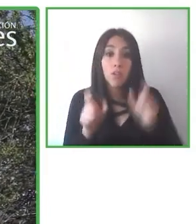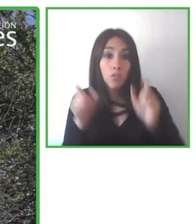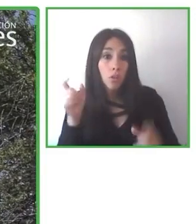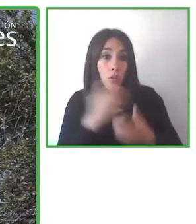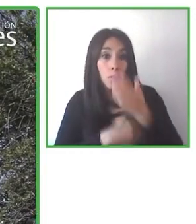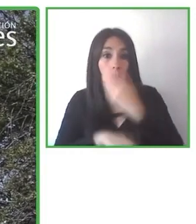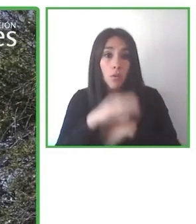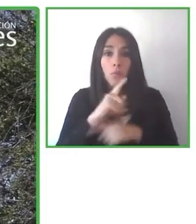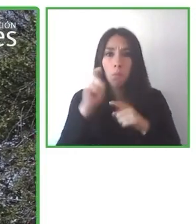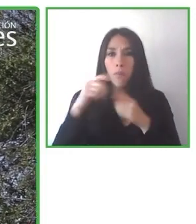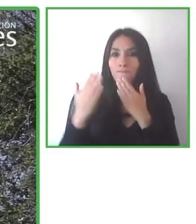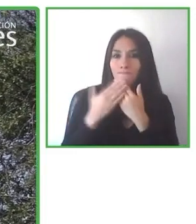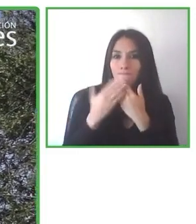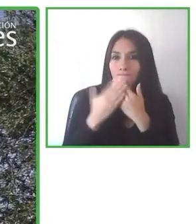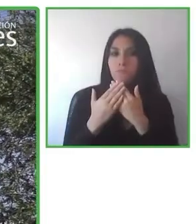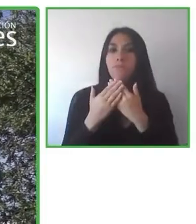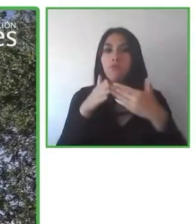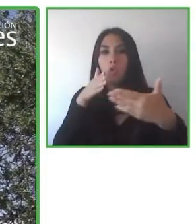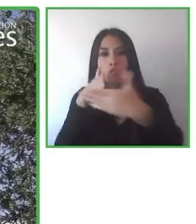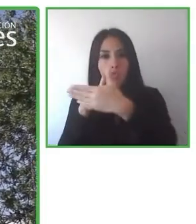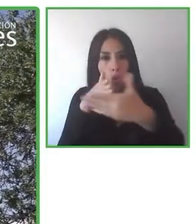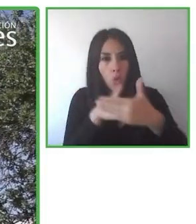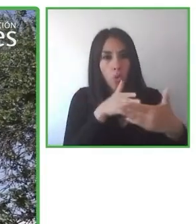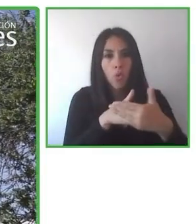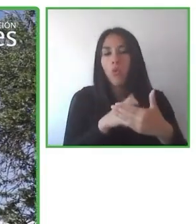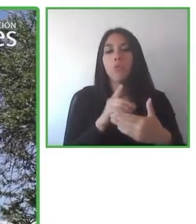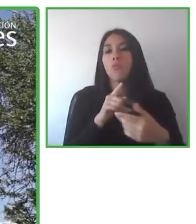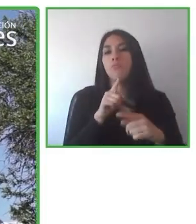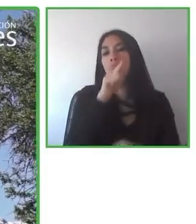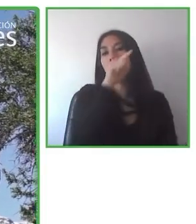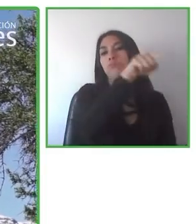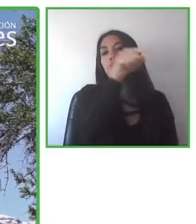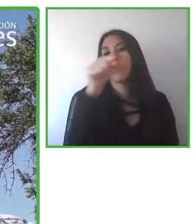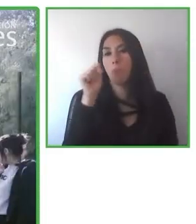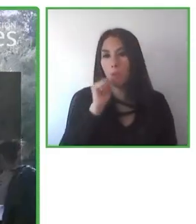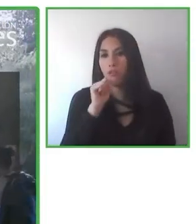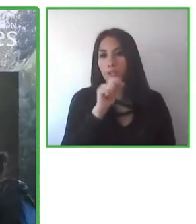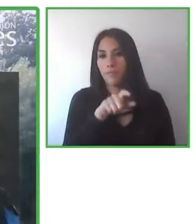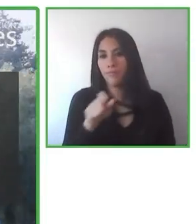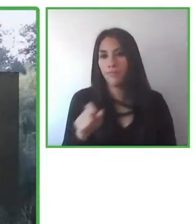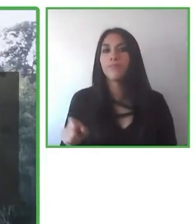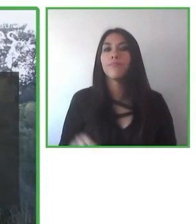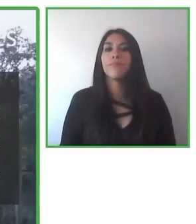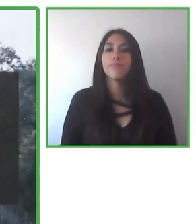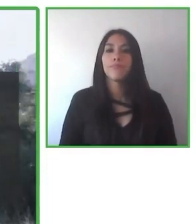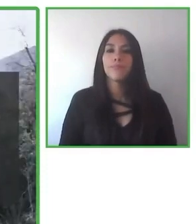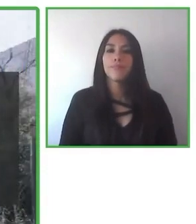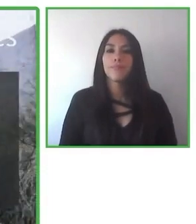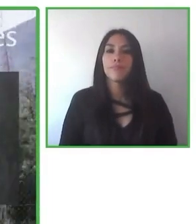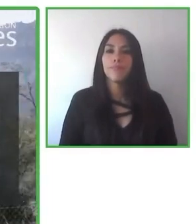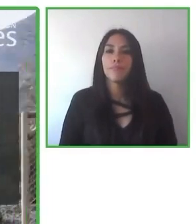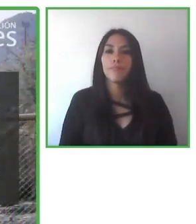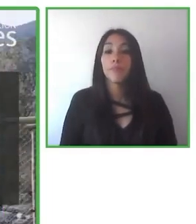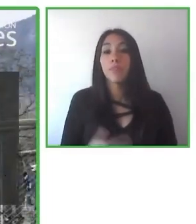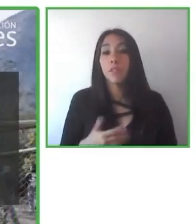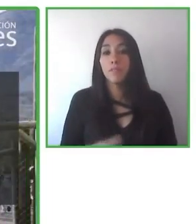Las personas con discapacidad pueden descubrir nuevas capacidades o nuevas áreas